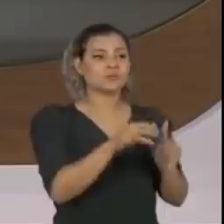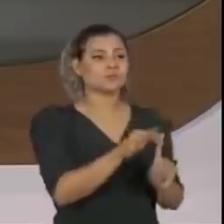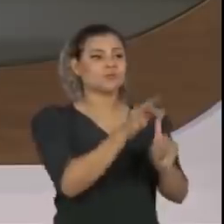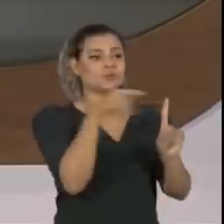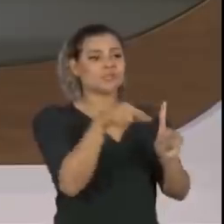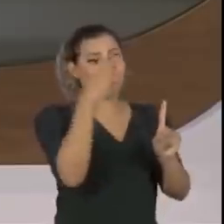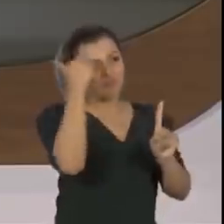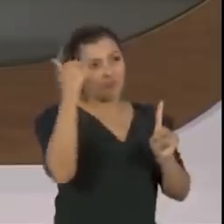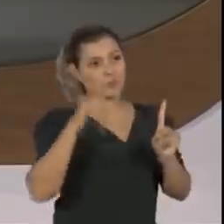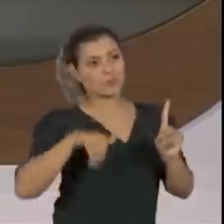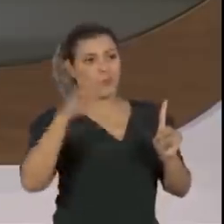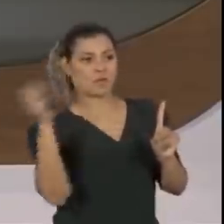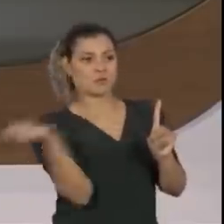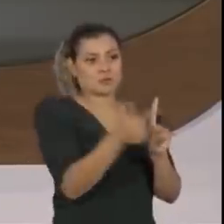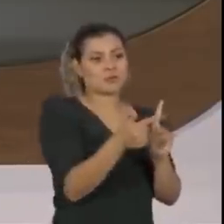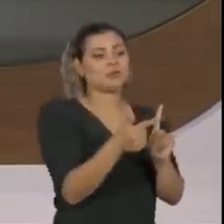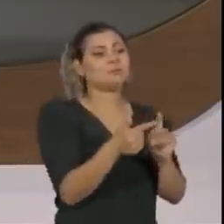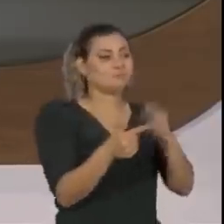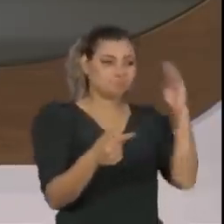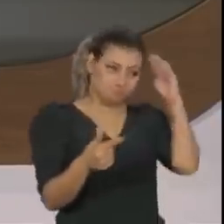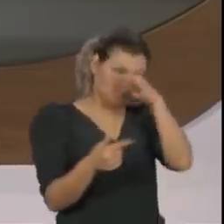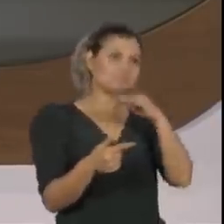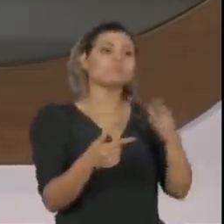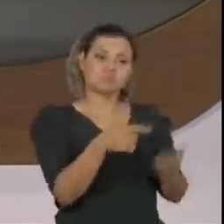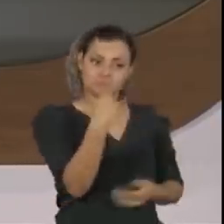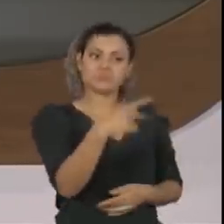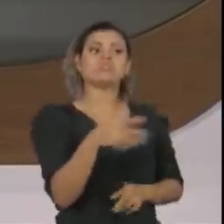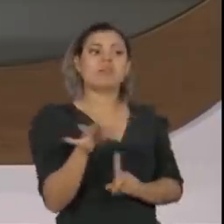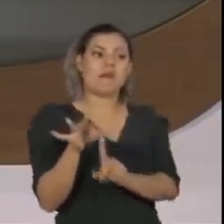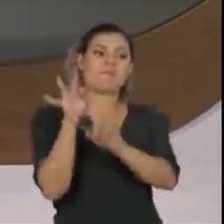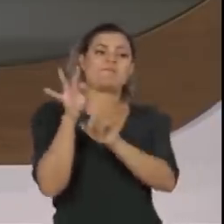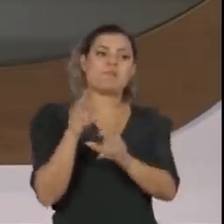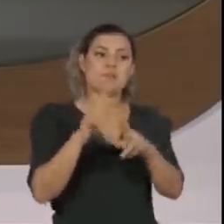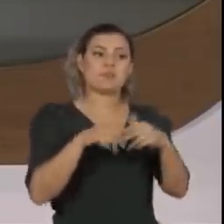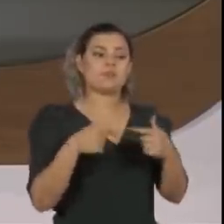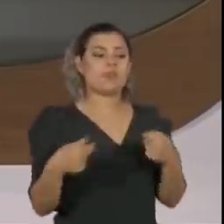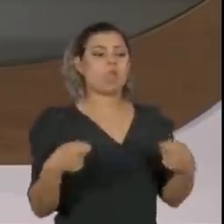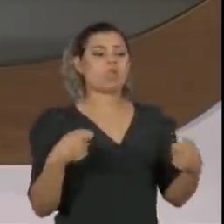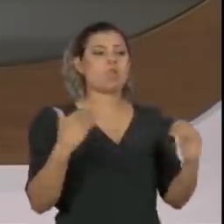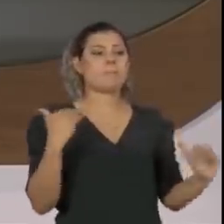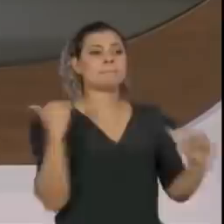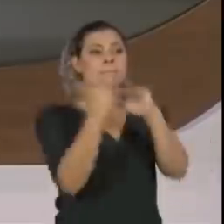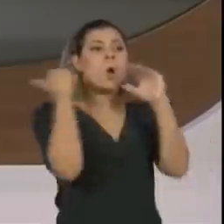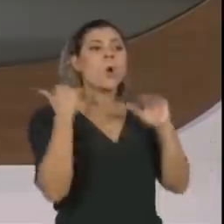o senhor inclusive, nas pesquisas, é o único que ombreia com ele em capacidade de vencer.